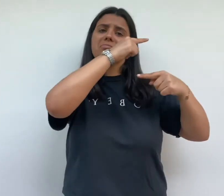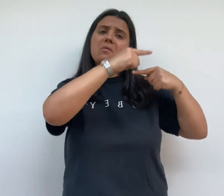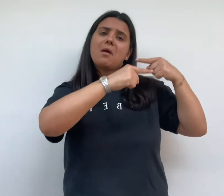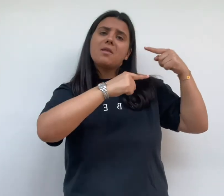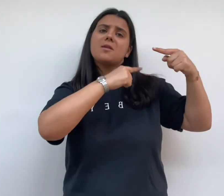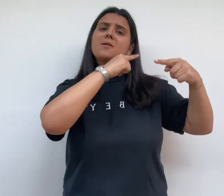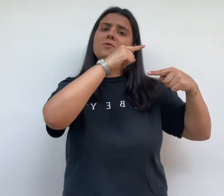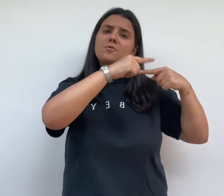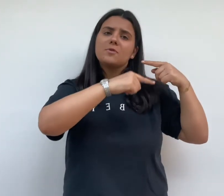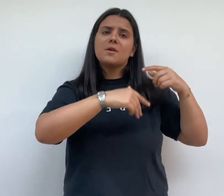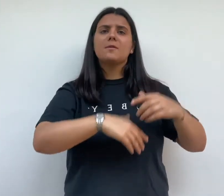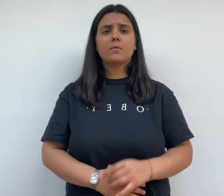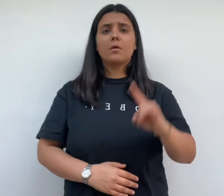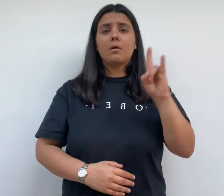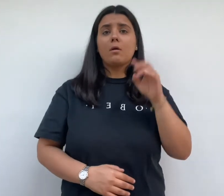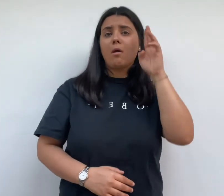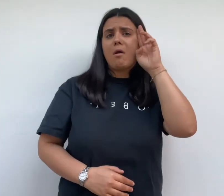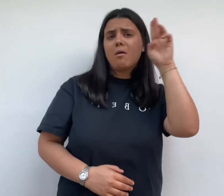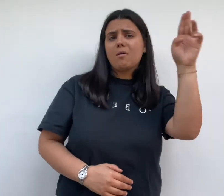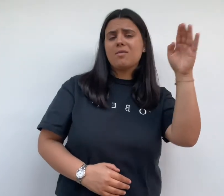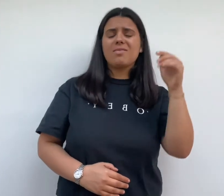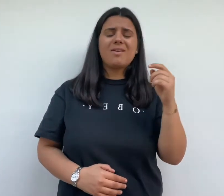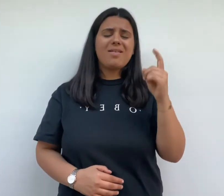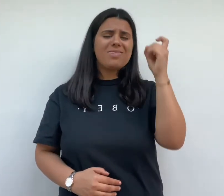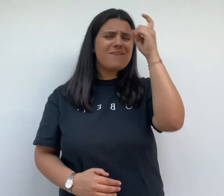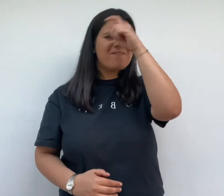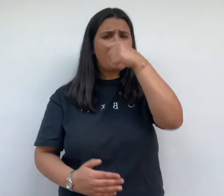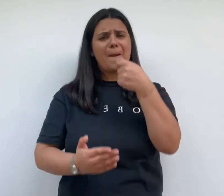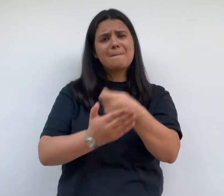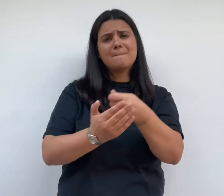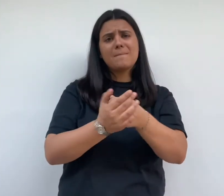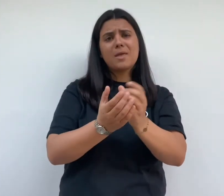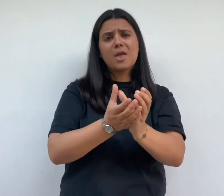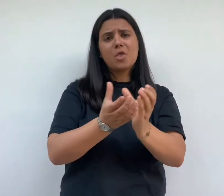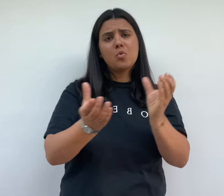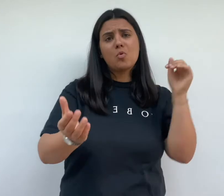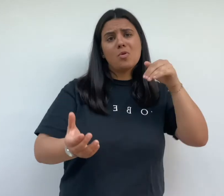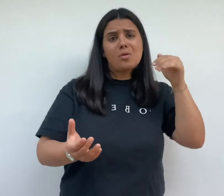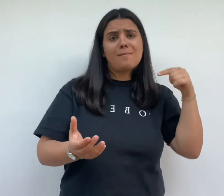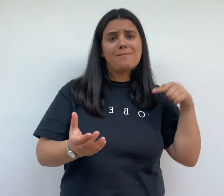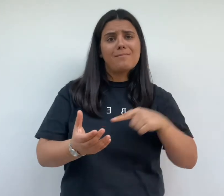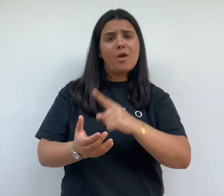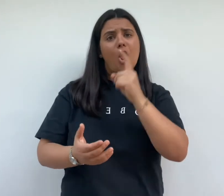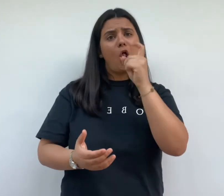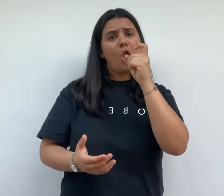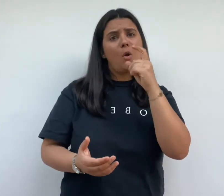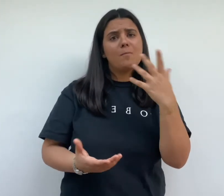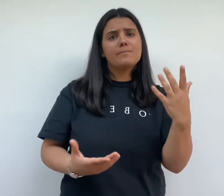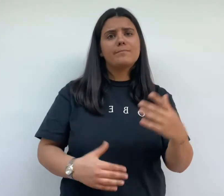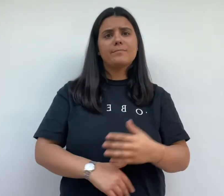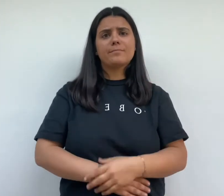henri frugès connaît des difficultés sur le coup des canalisations d'eau potable